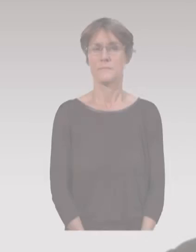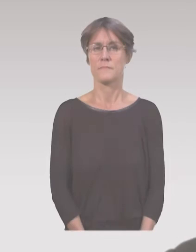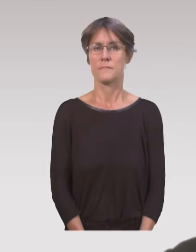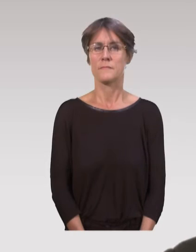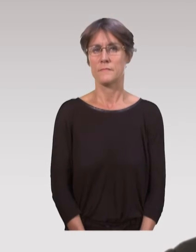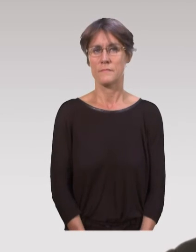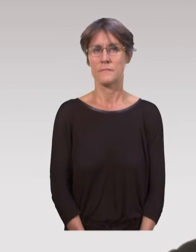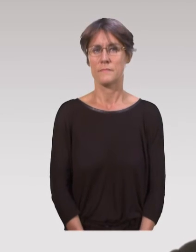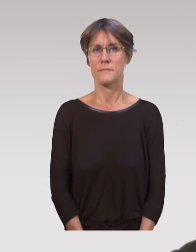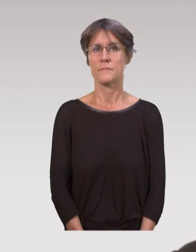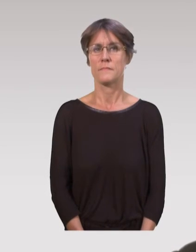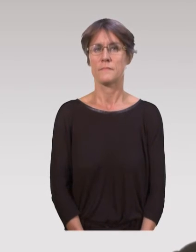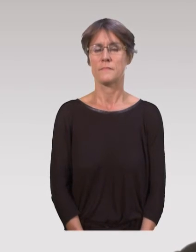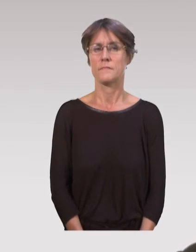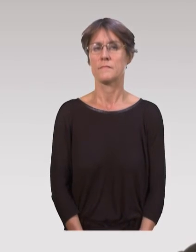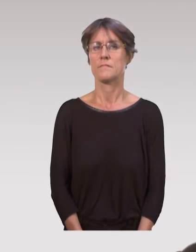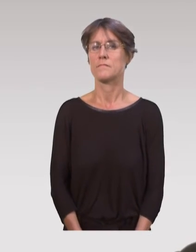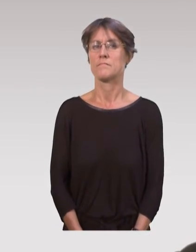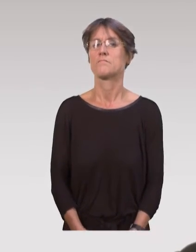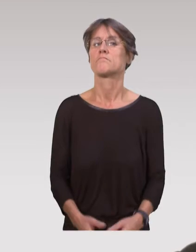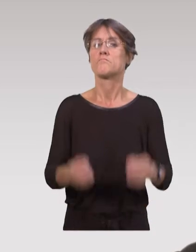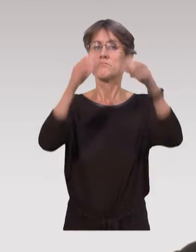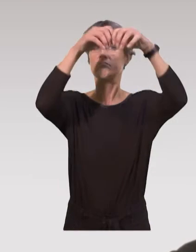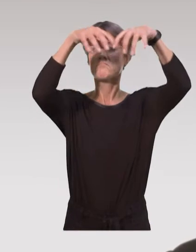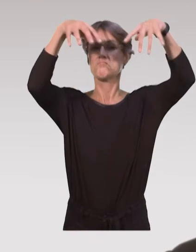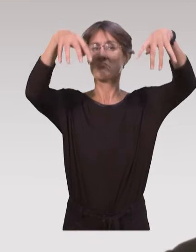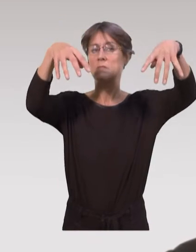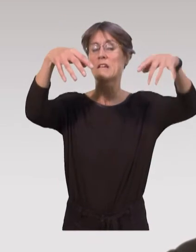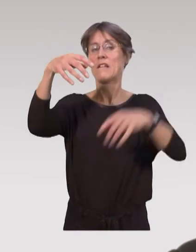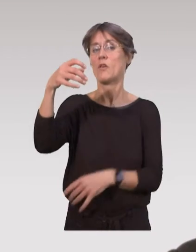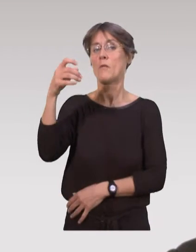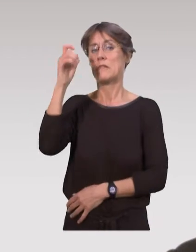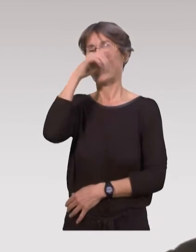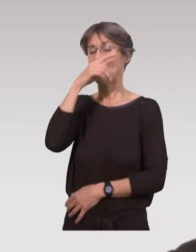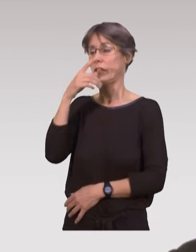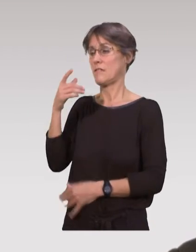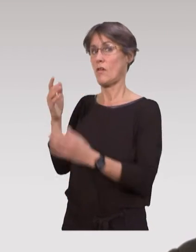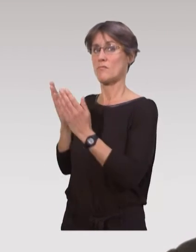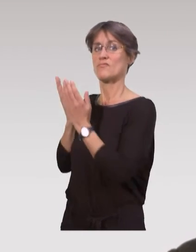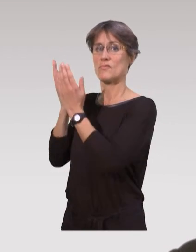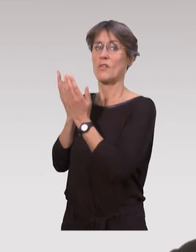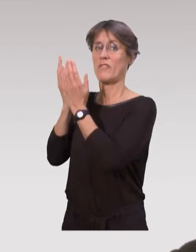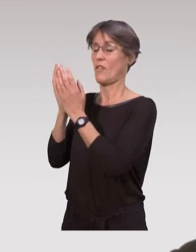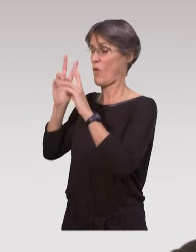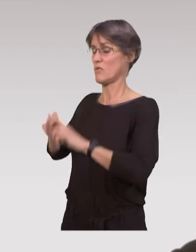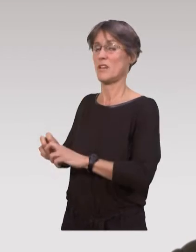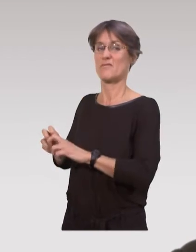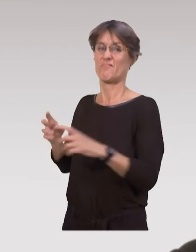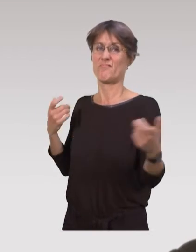Sur ces différents dispositifs, il est un peu difficile d’avoir recours aux données de la recherche scientifique.